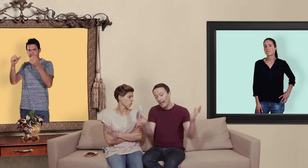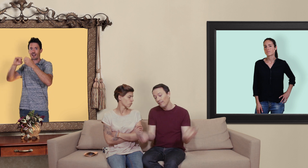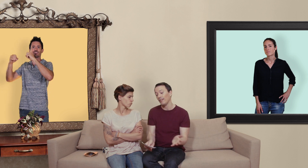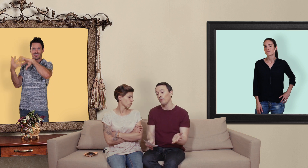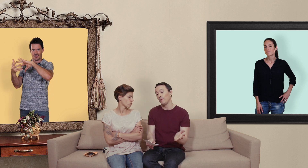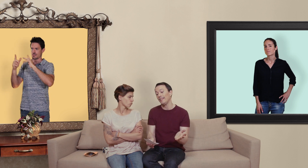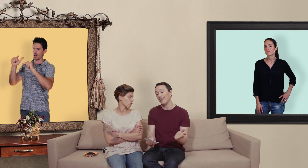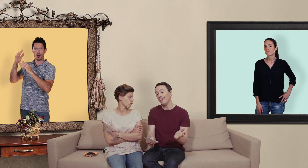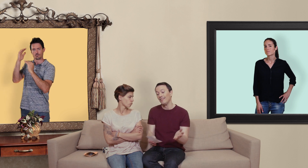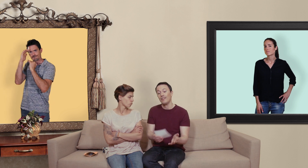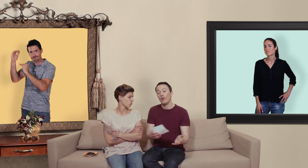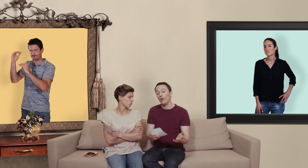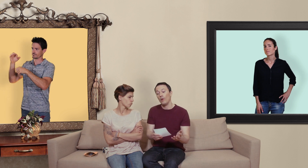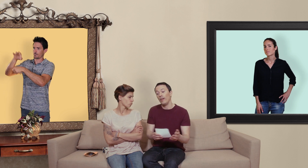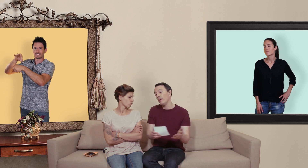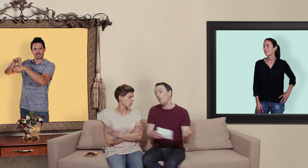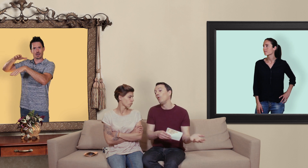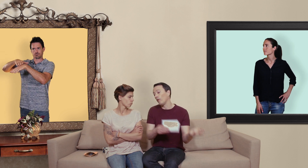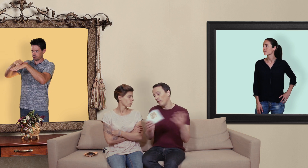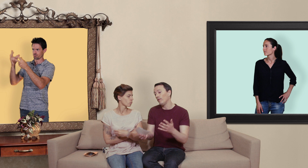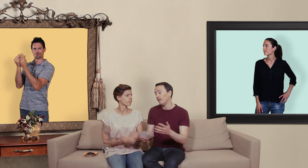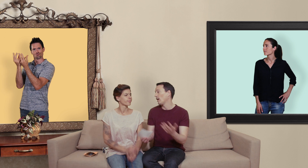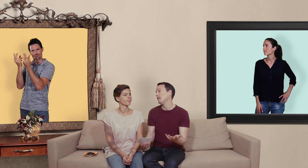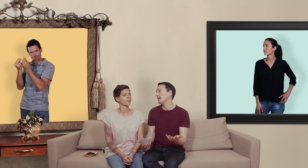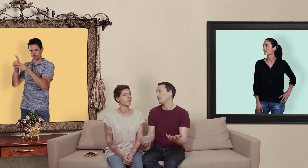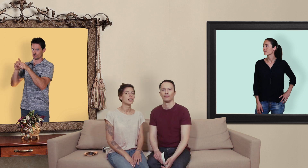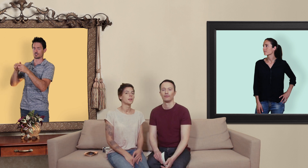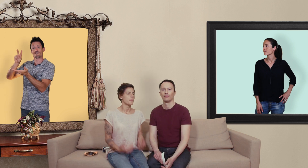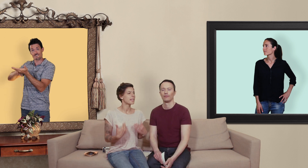encadrement médical et on leur vend des vrais médicaments mais